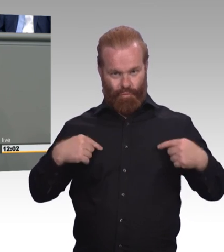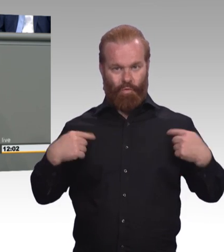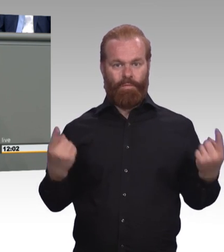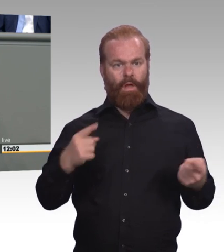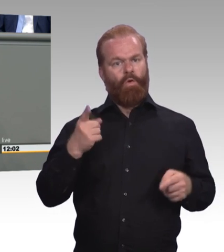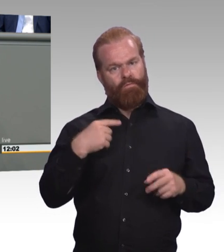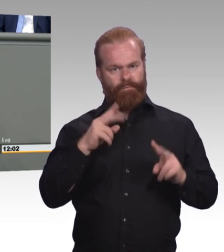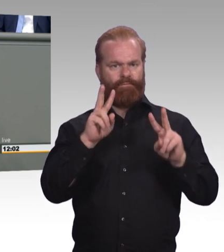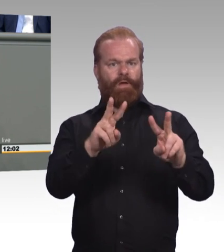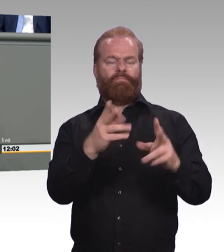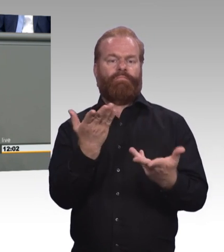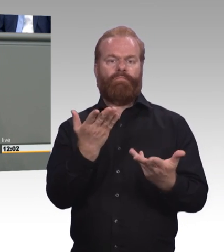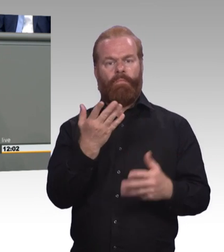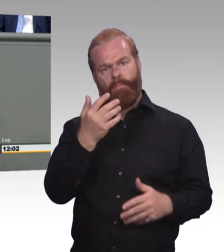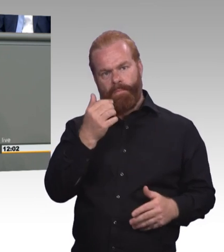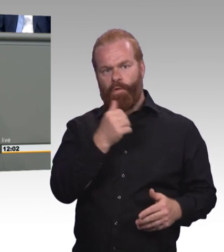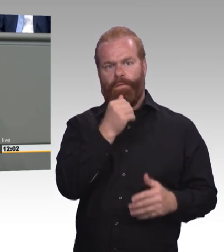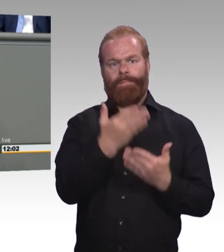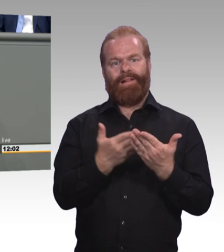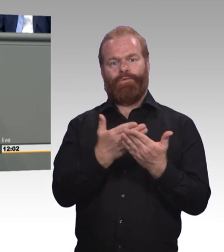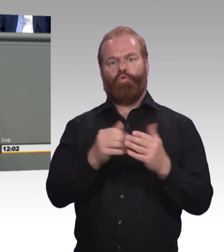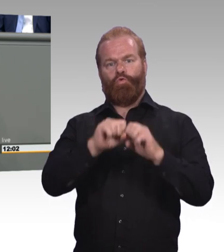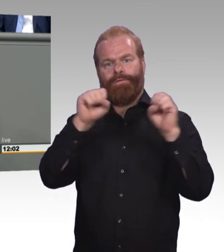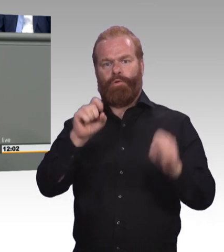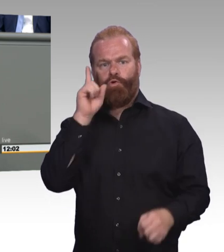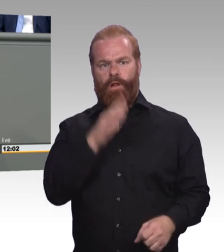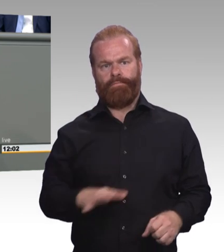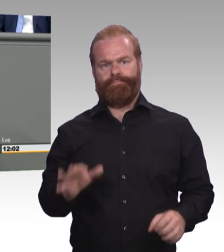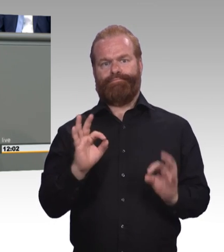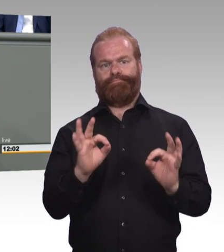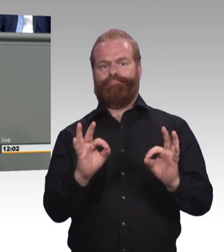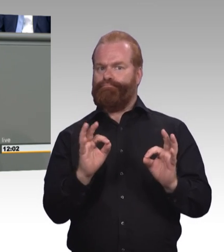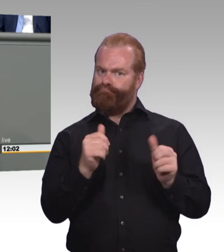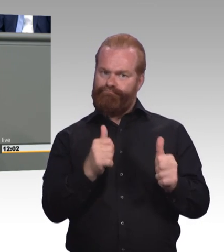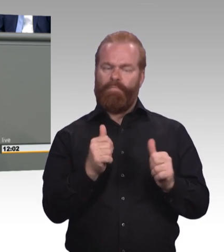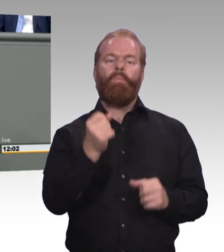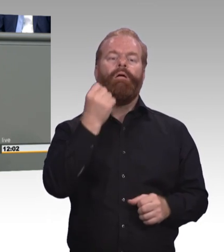Der Berg kreist und gebiert eine Maus. Sie finden das vielleicht hart, aber ich werde Ihnen sagen,